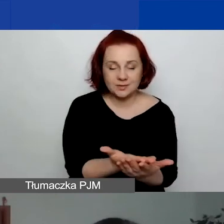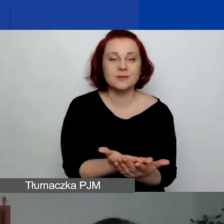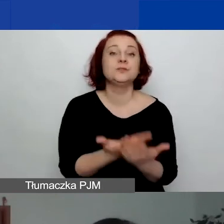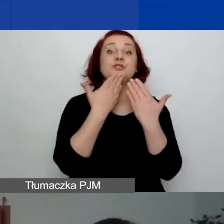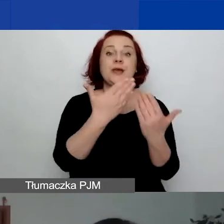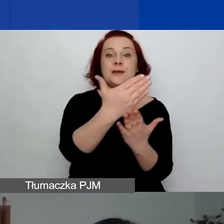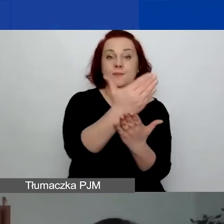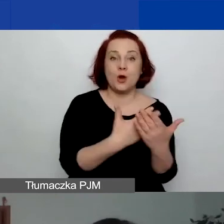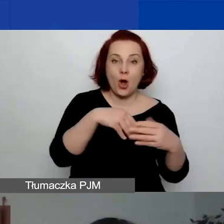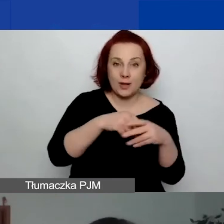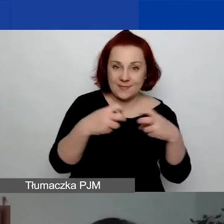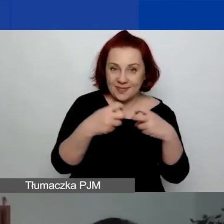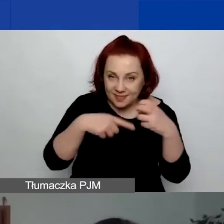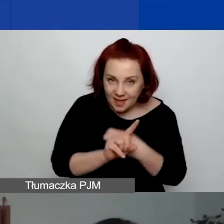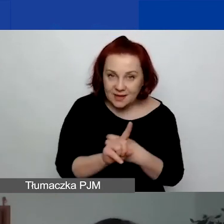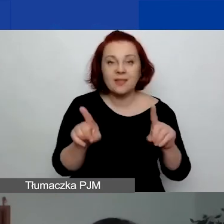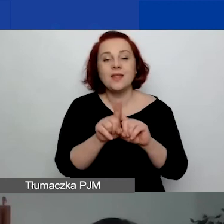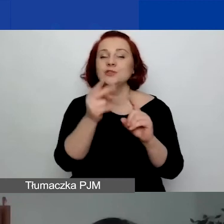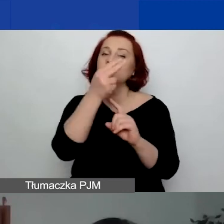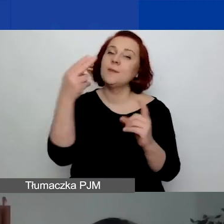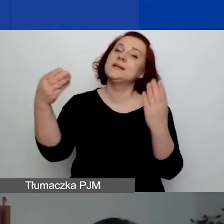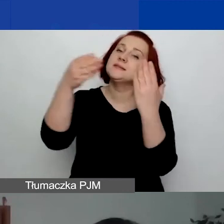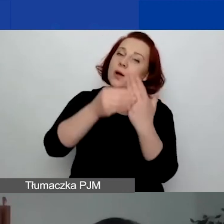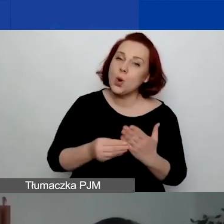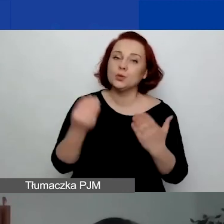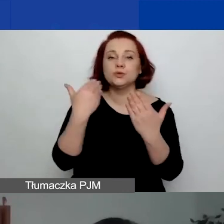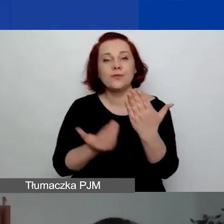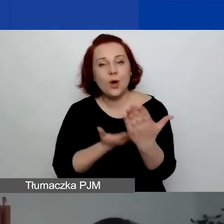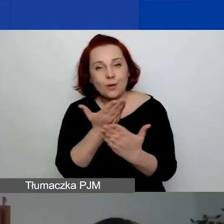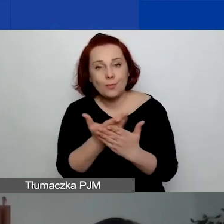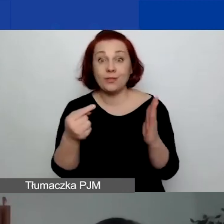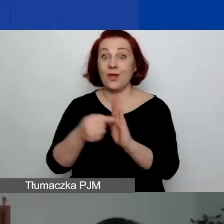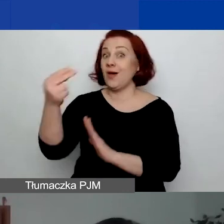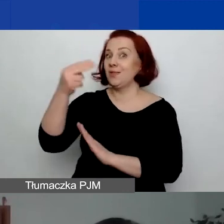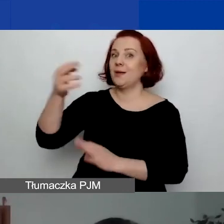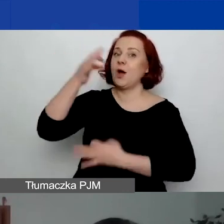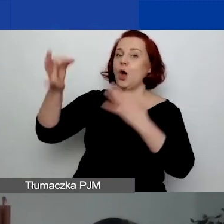O załącznikach, formularzach i tym tematem zajmie się Ewelina Kempista.